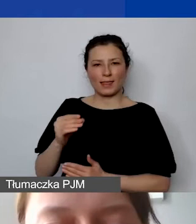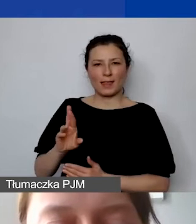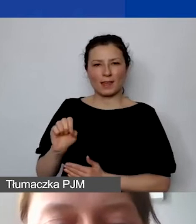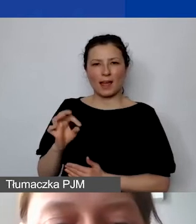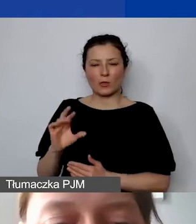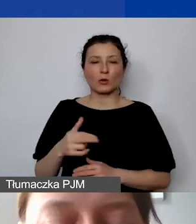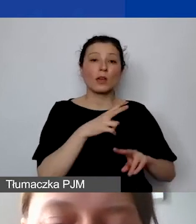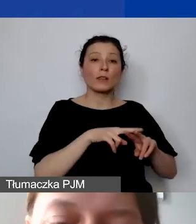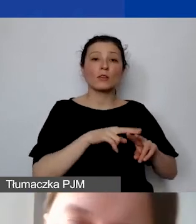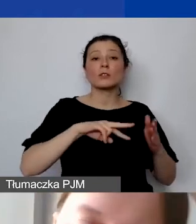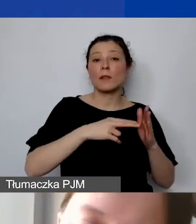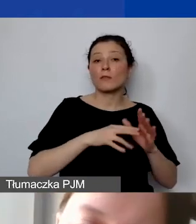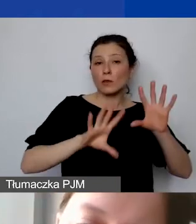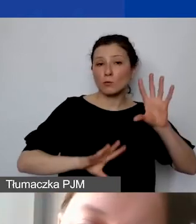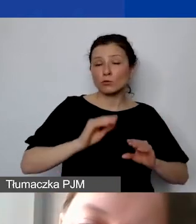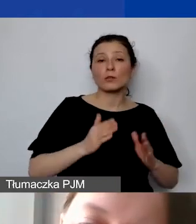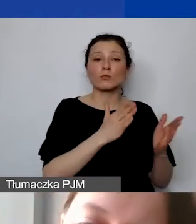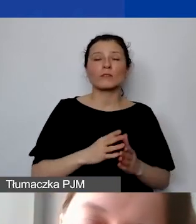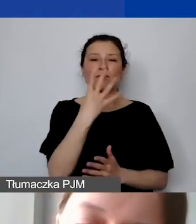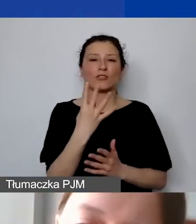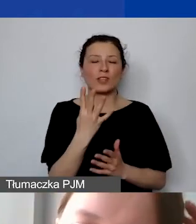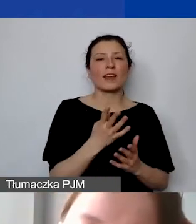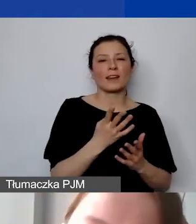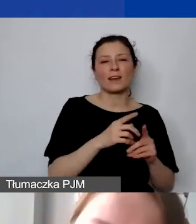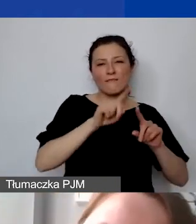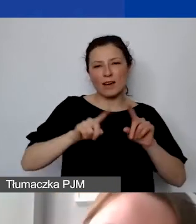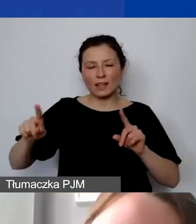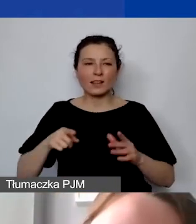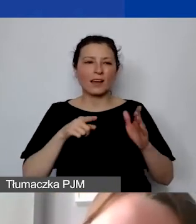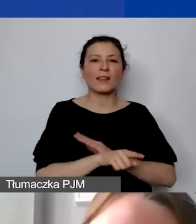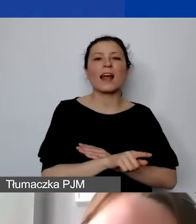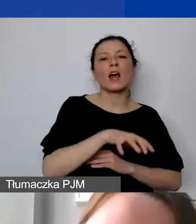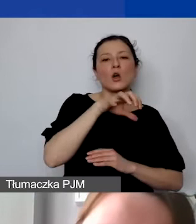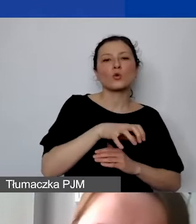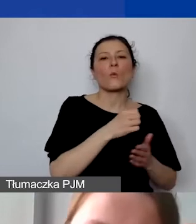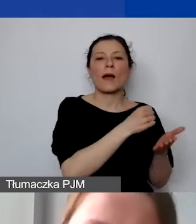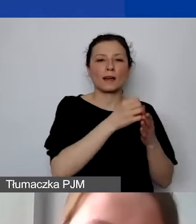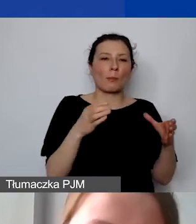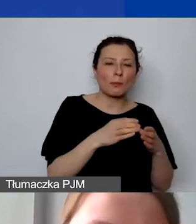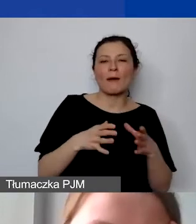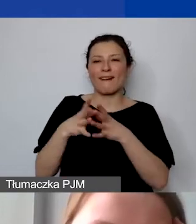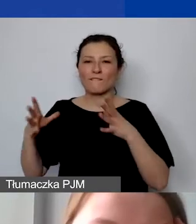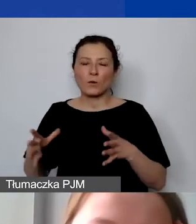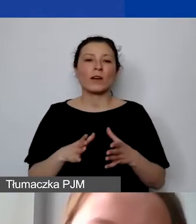zostało przygotowane w czterech wariantach. Dla małego i dużego grantu zarówno z wkładem, jak i bez wkładu własnego.